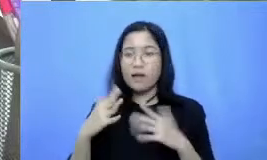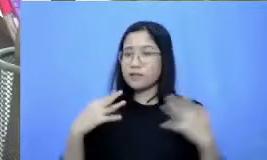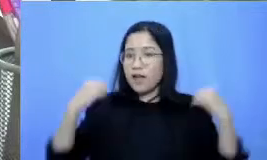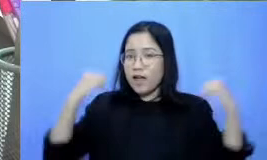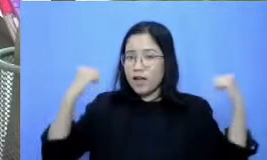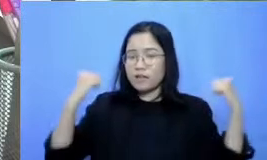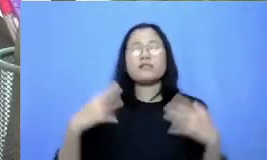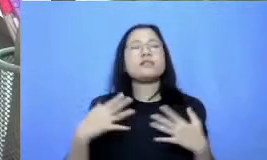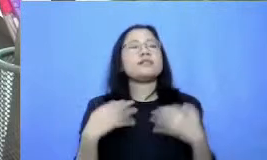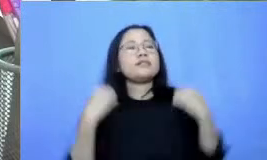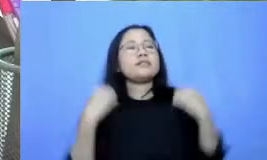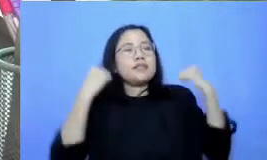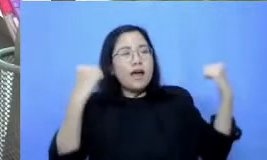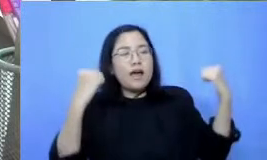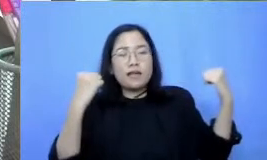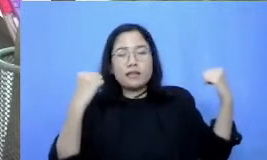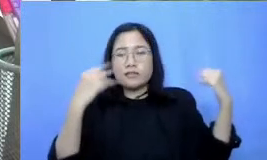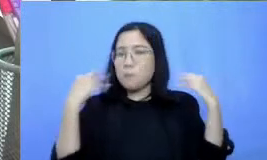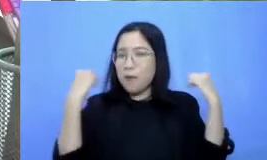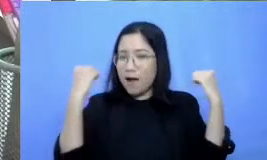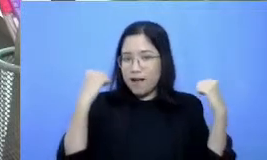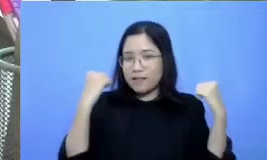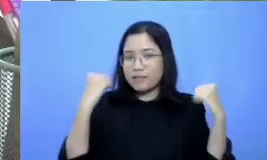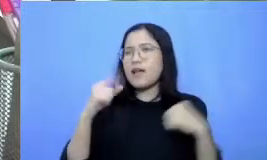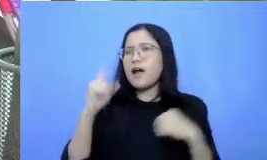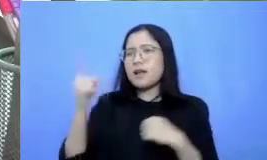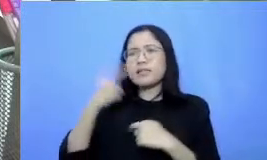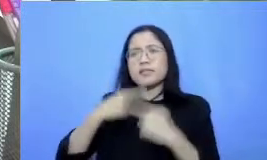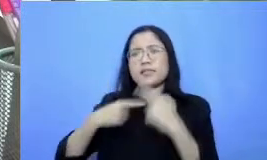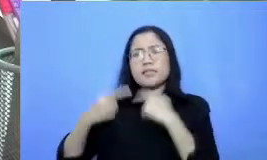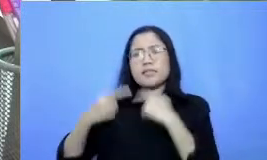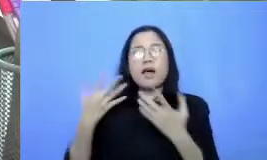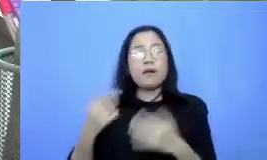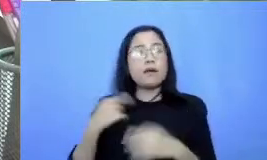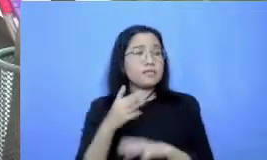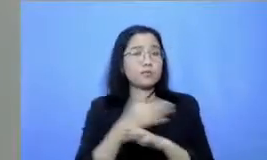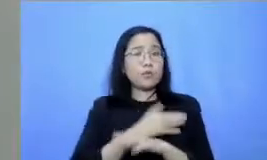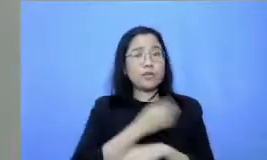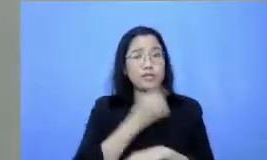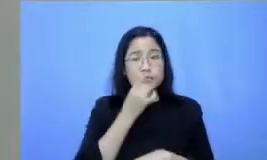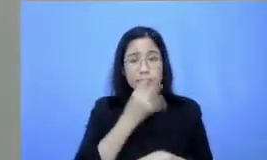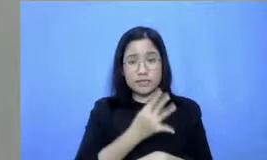kita apa hari ini tapi sebelumnya mohon izin ibu kita akan lagi ditonton nih oleh bapak